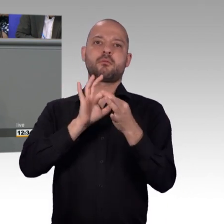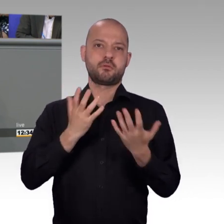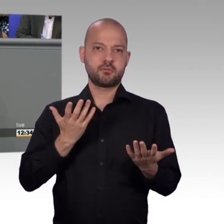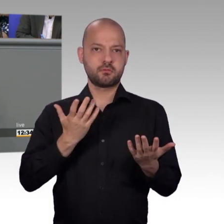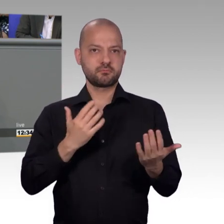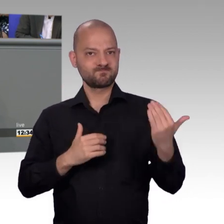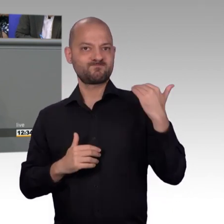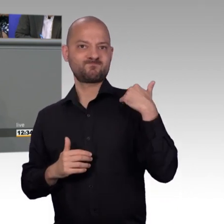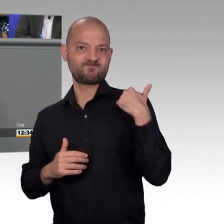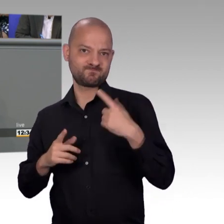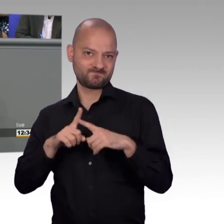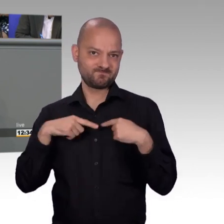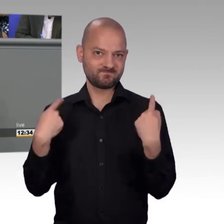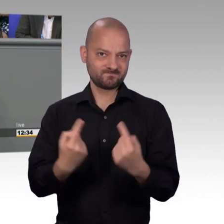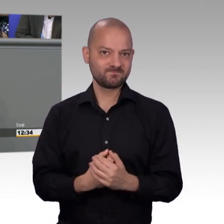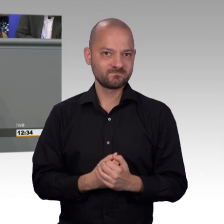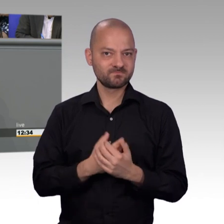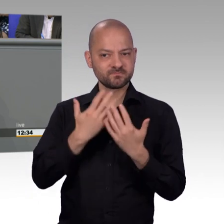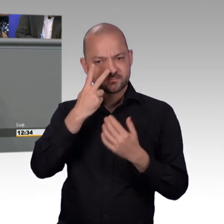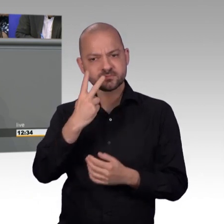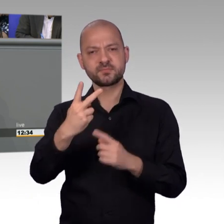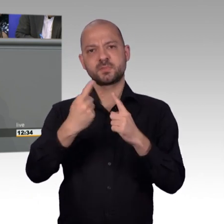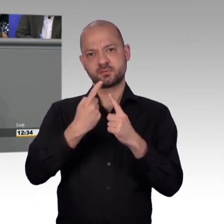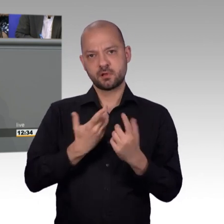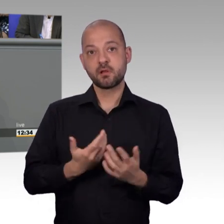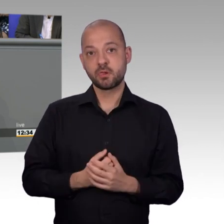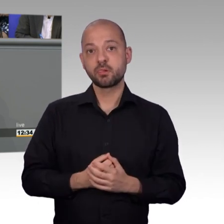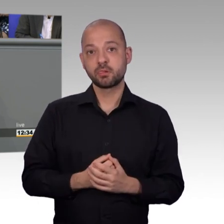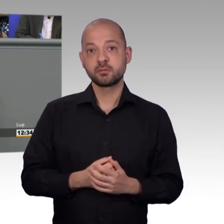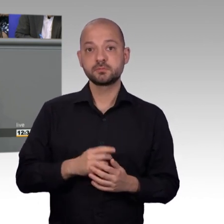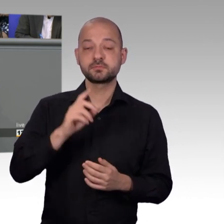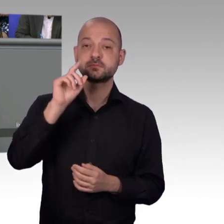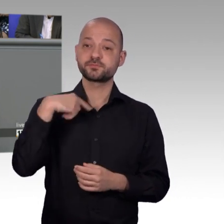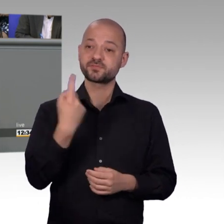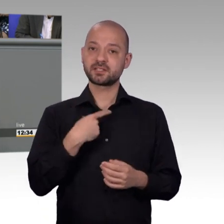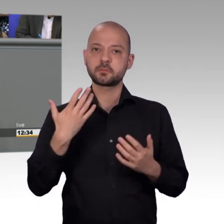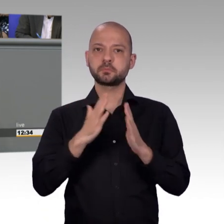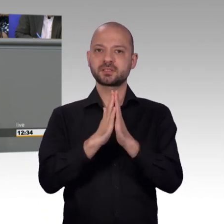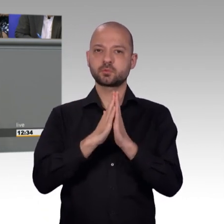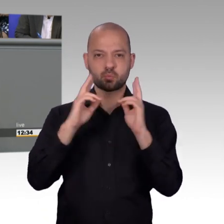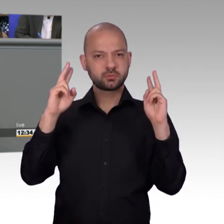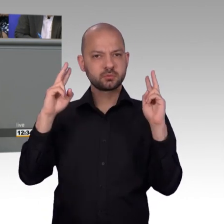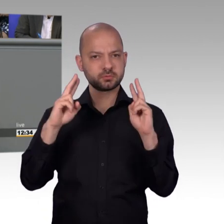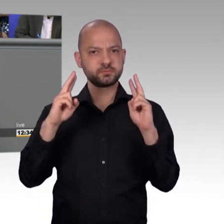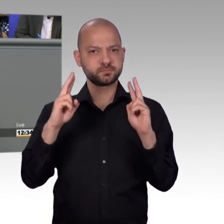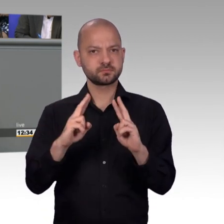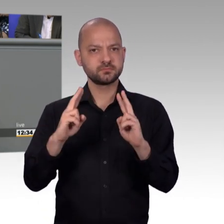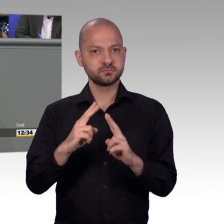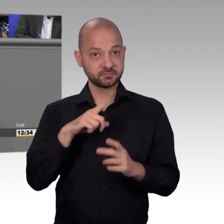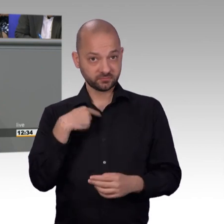ich stelle meine Idee, meine Anregungen dort zur Diskussion und zur Abstimmung. Und ich habe schon erlebt im Hessischen Landtag, dass mich hinterher